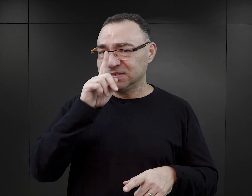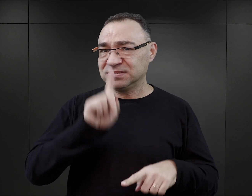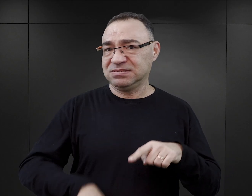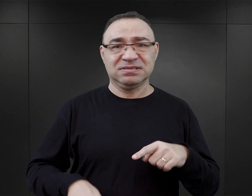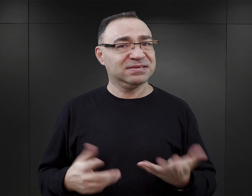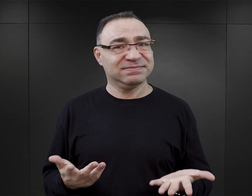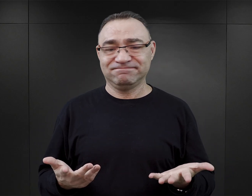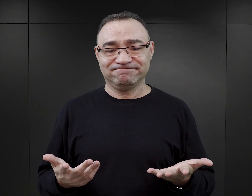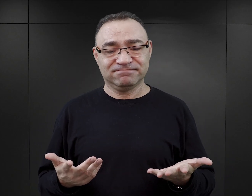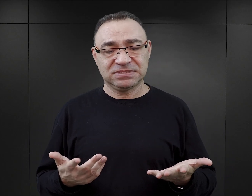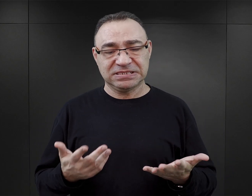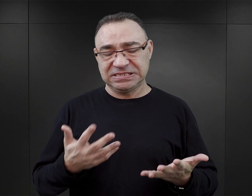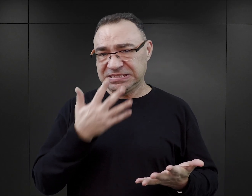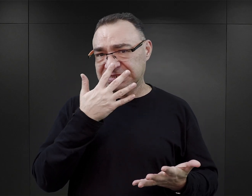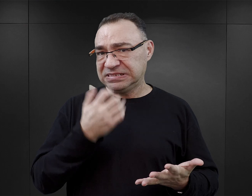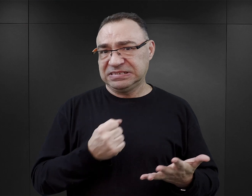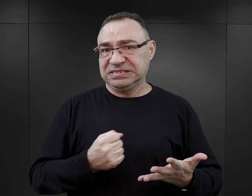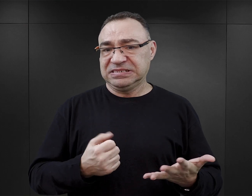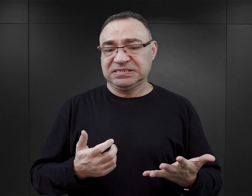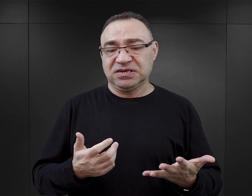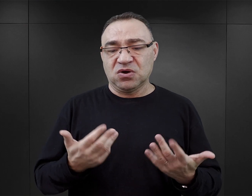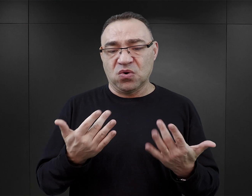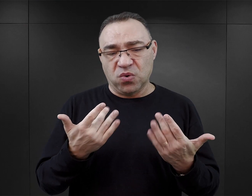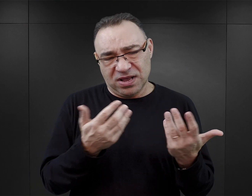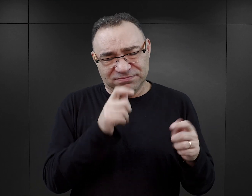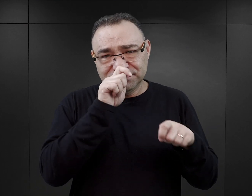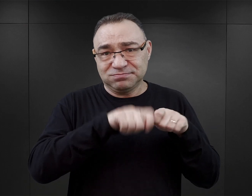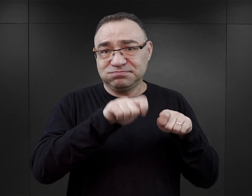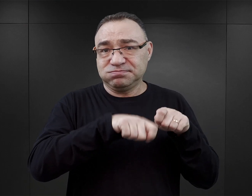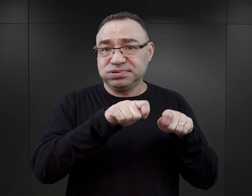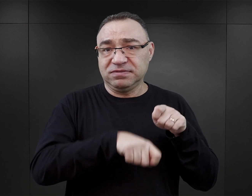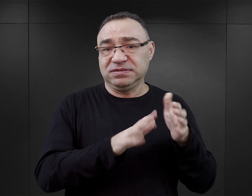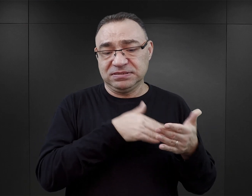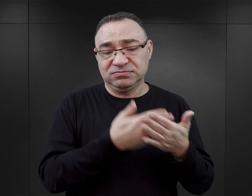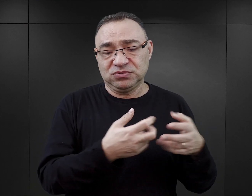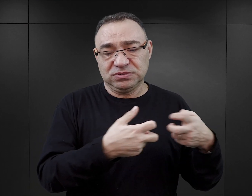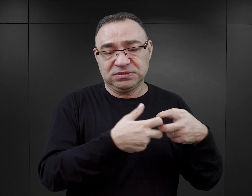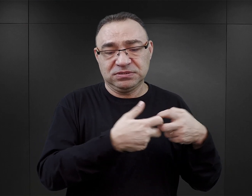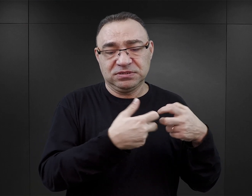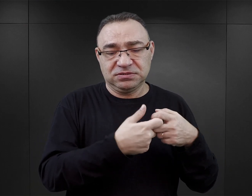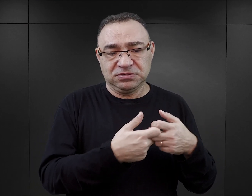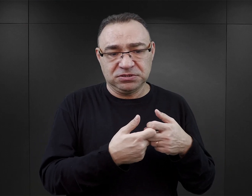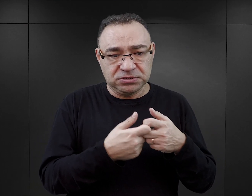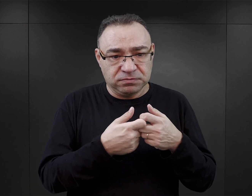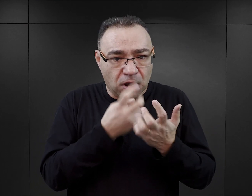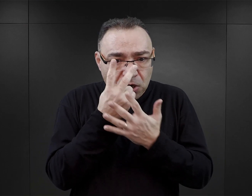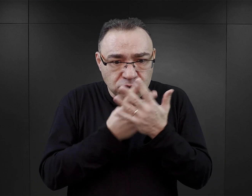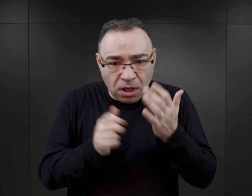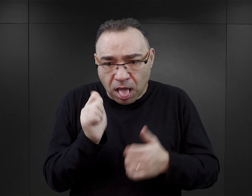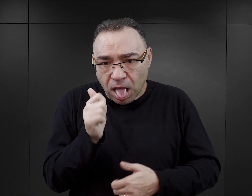rażącym o tyle, że to rzeczywiście można bardzo łatwo zweryfikować, korzystając z internetu, nie trzeba tutaj się zagłębiać w literaturę.